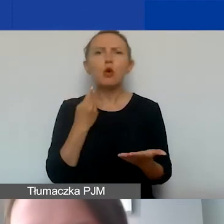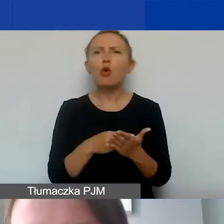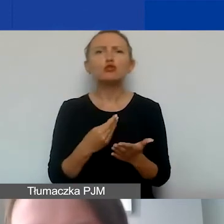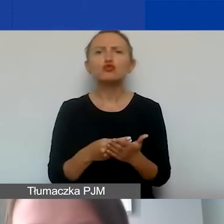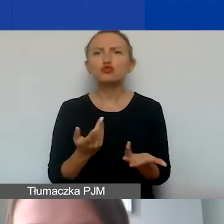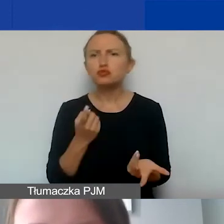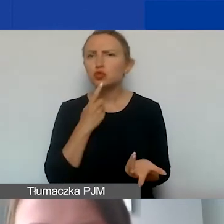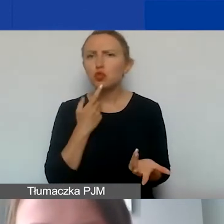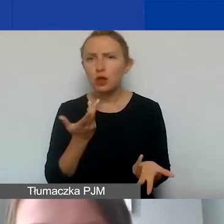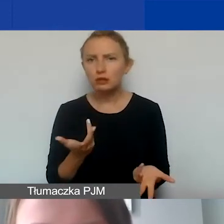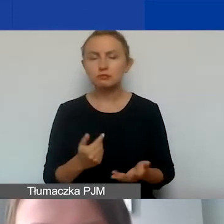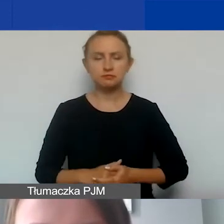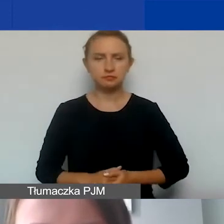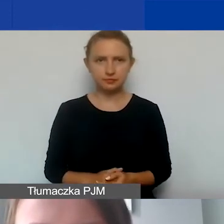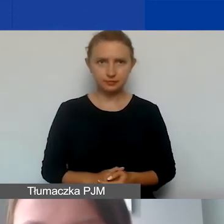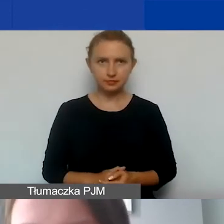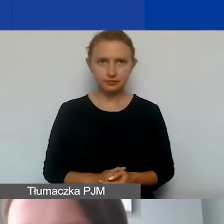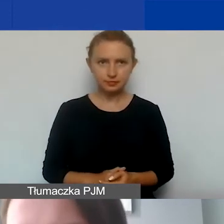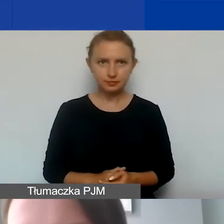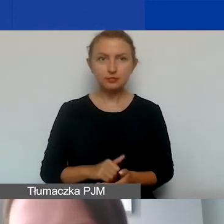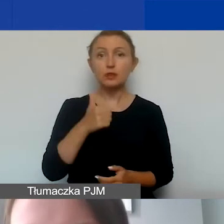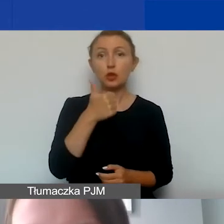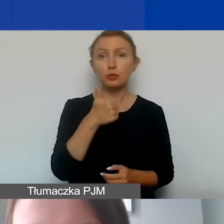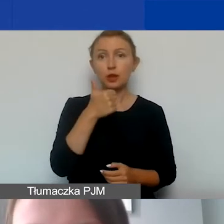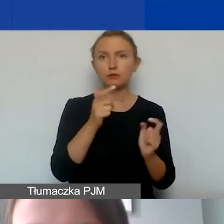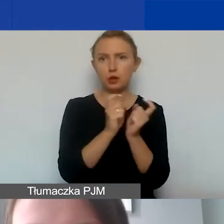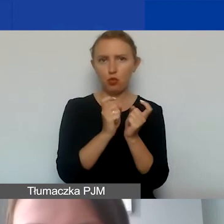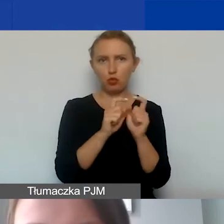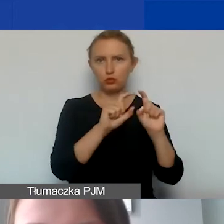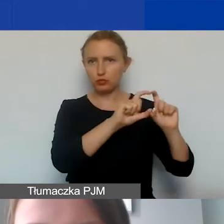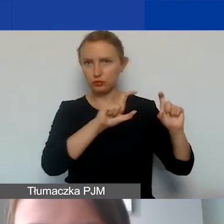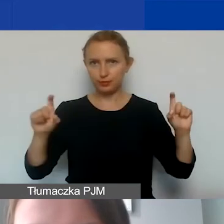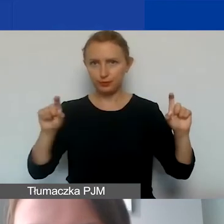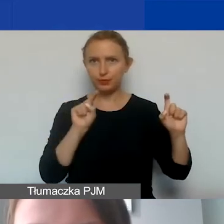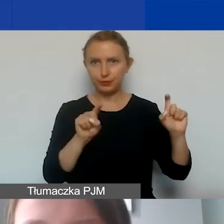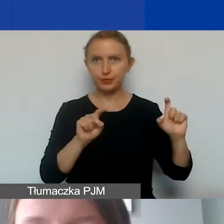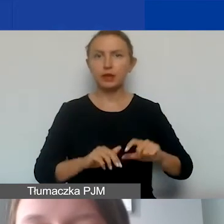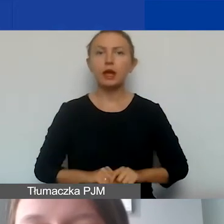To jest ten pierwszy punkt wyboldowany na tym slajdzie.